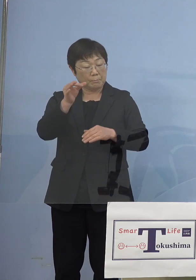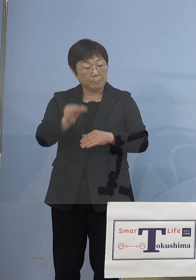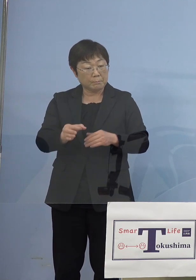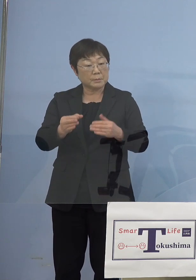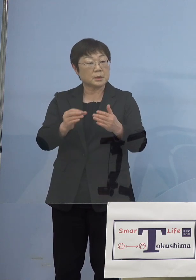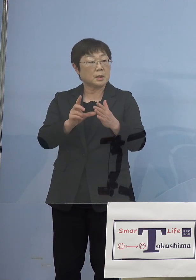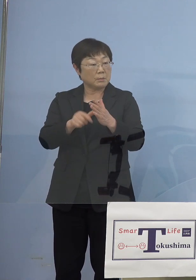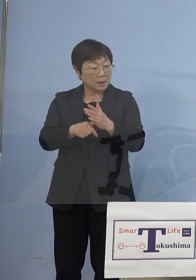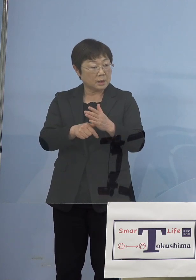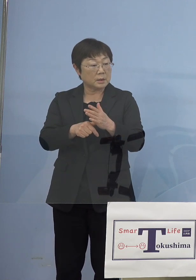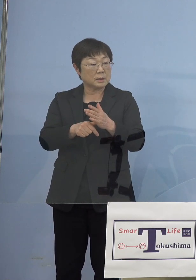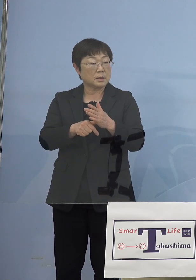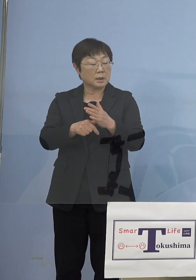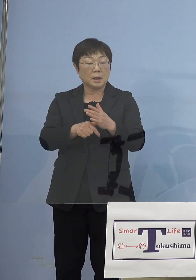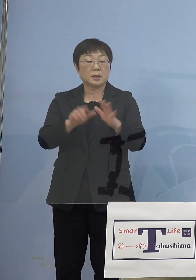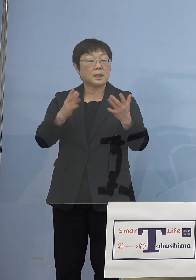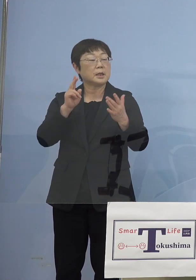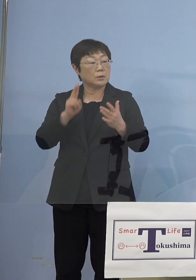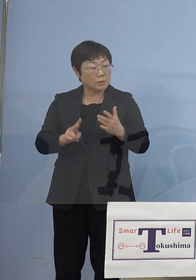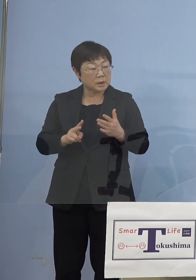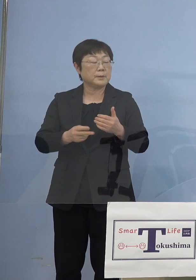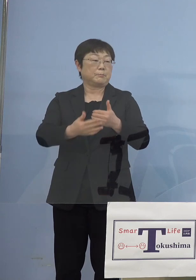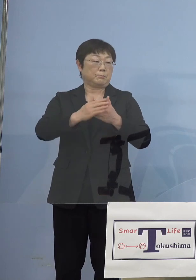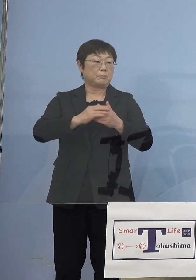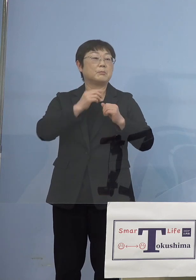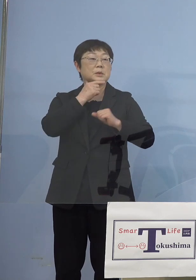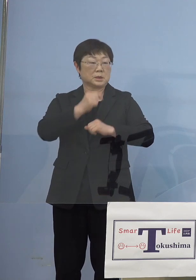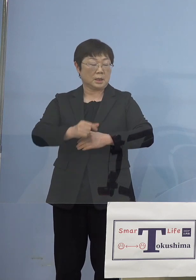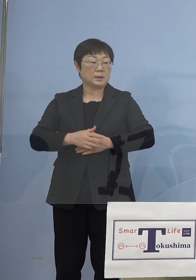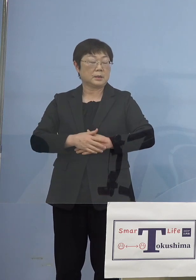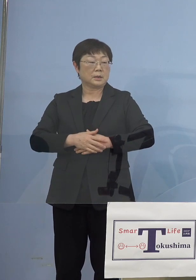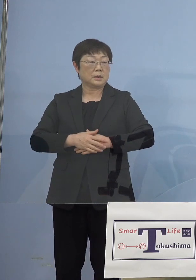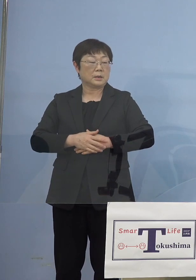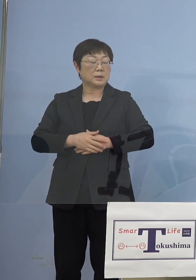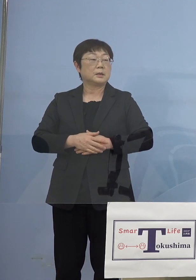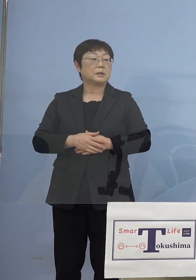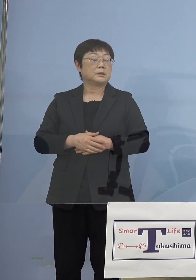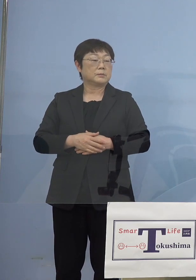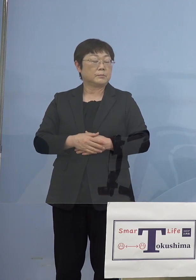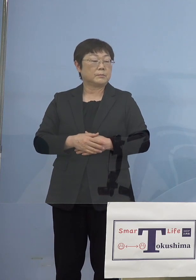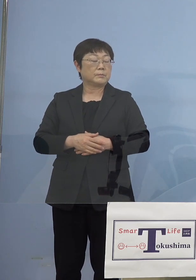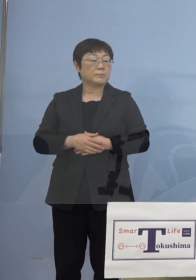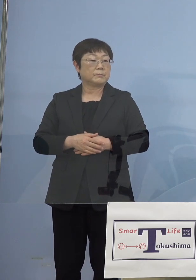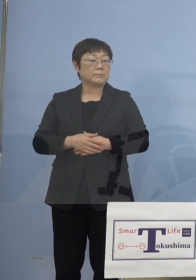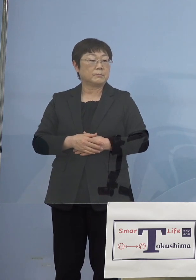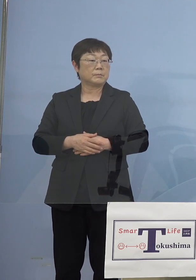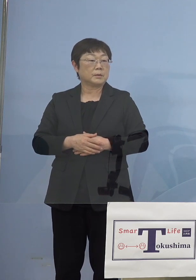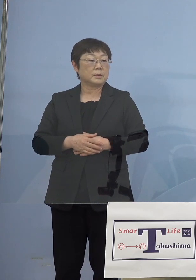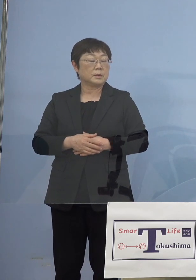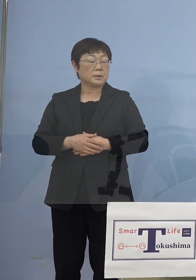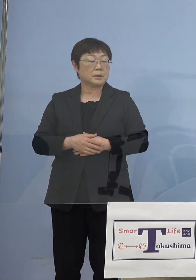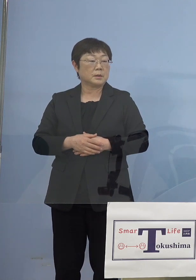（知事） そうです、それより少なくなることがないようにしようと だから国はここで例えば25万円以上の部分